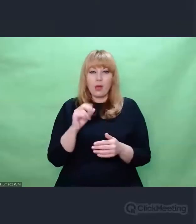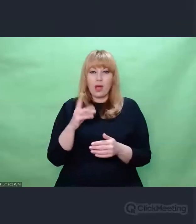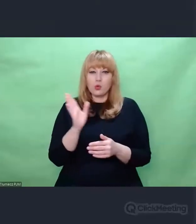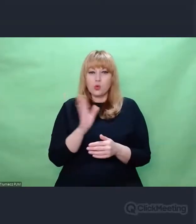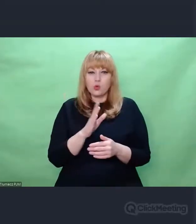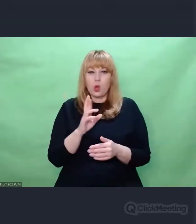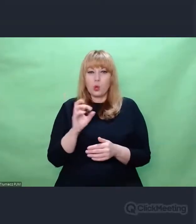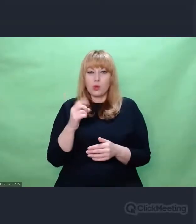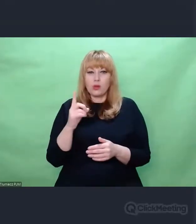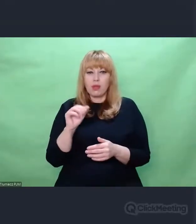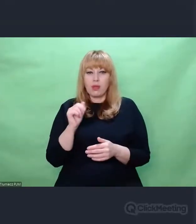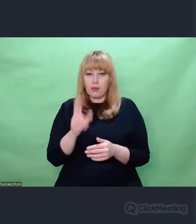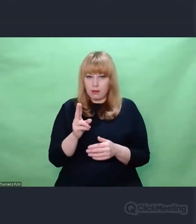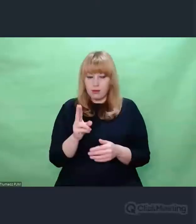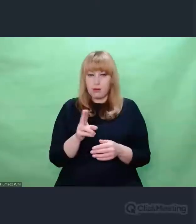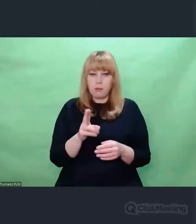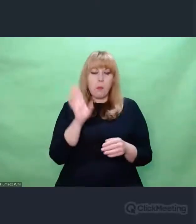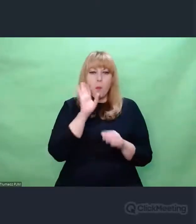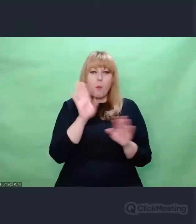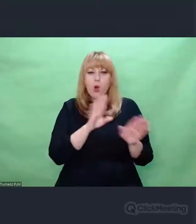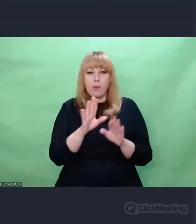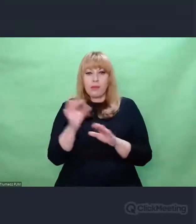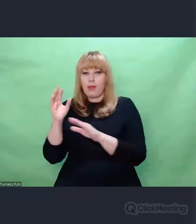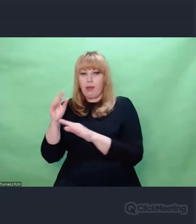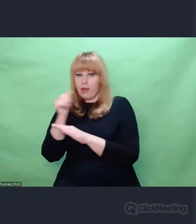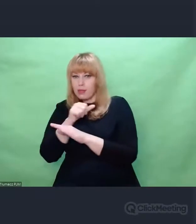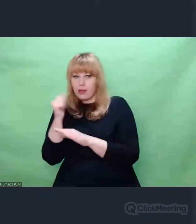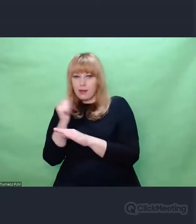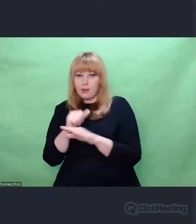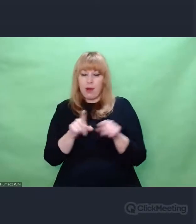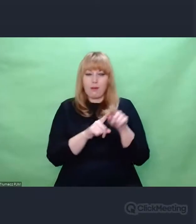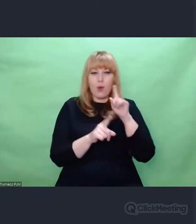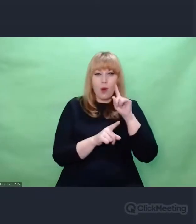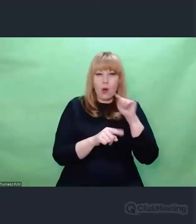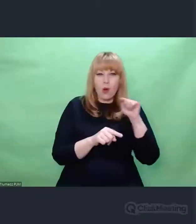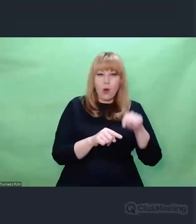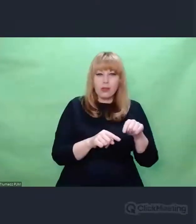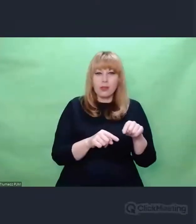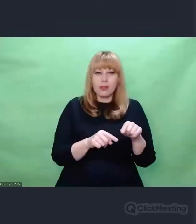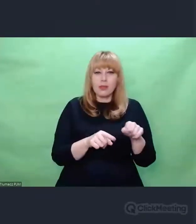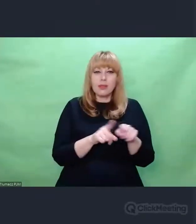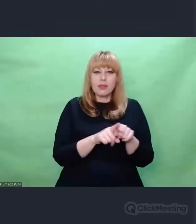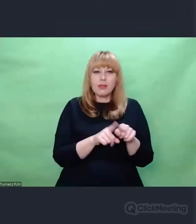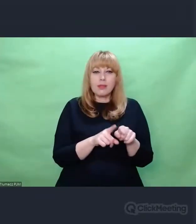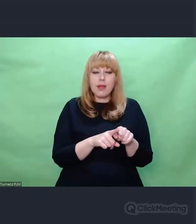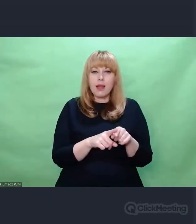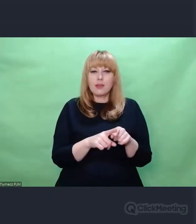którzy poddawali obróbce odpadki po to, żeby z nich wyciągnąć dane,